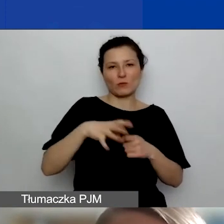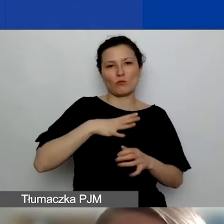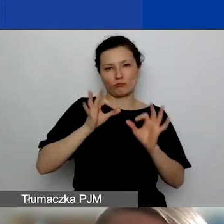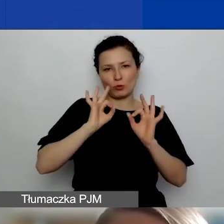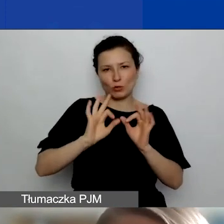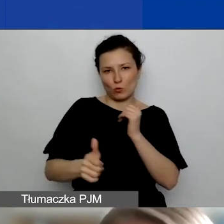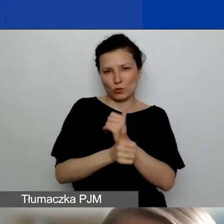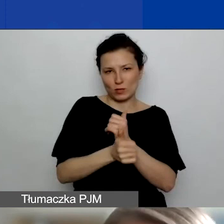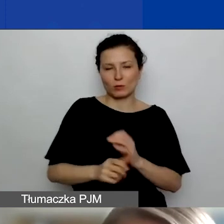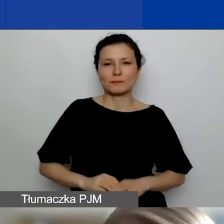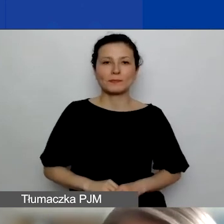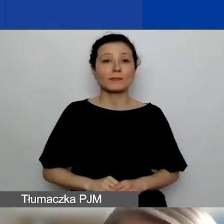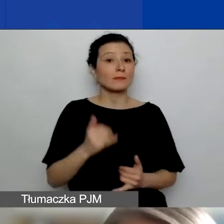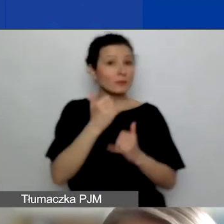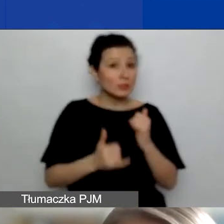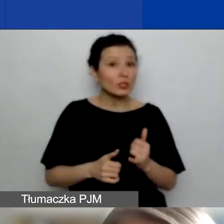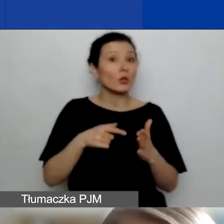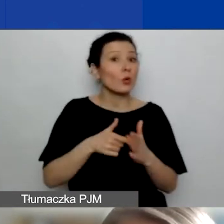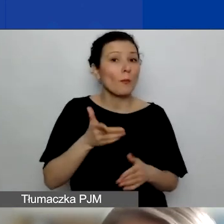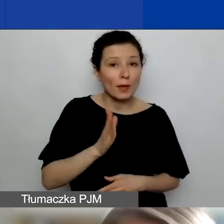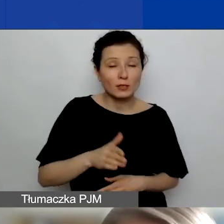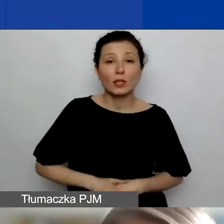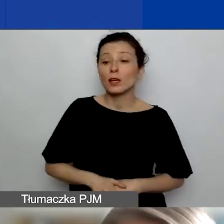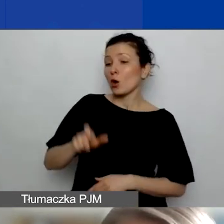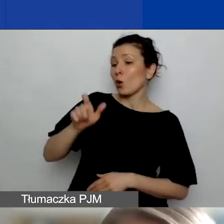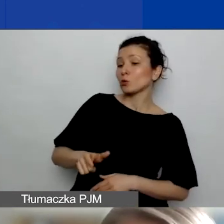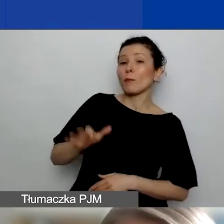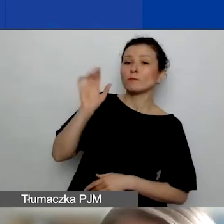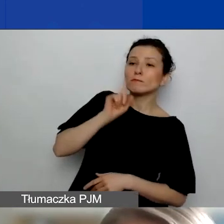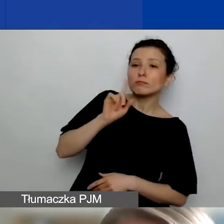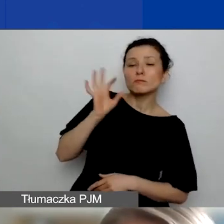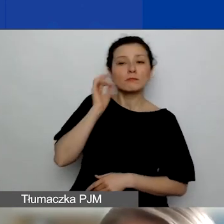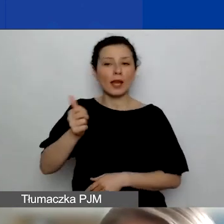Jeżeli tak faktycznie będzie, jeżeli ekspert czy ekspertka, którzy będą czytać wasz projekt,